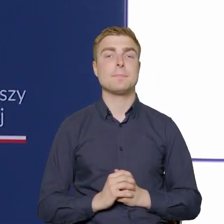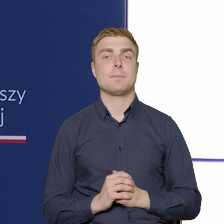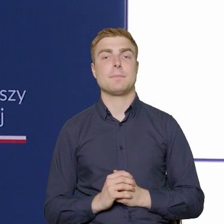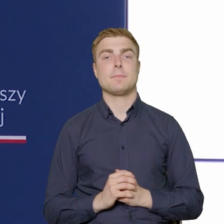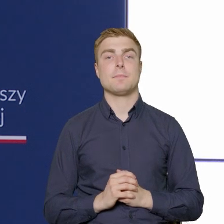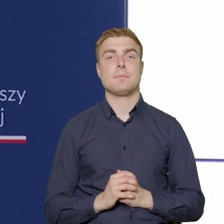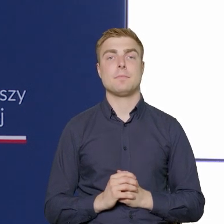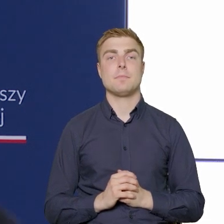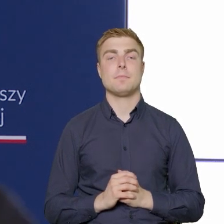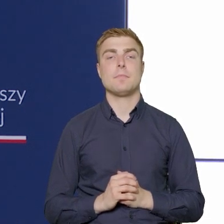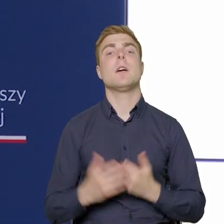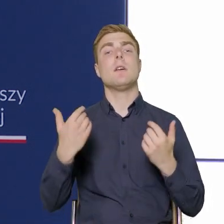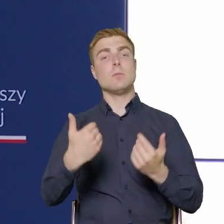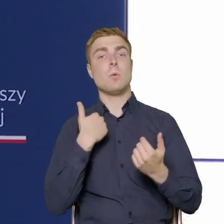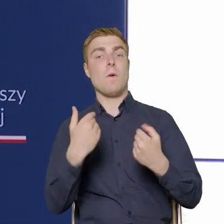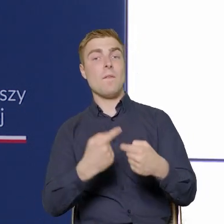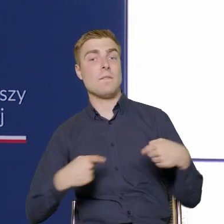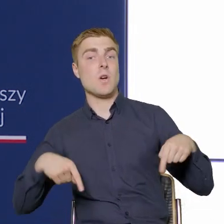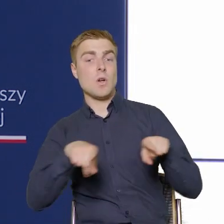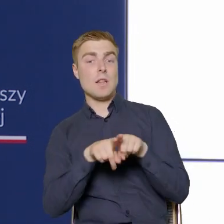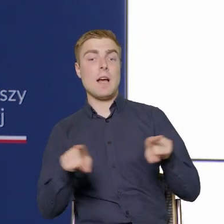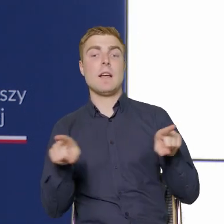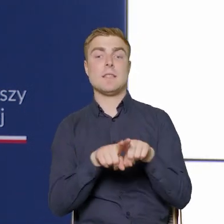One zostały wykonane, zostały też przekroczone,